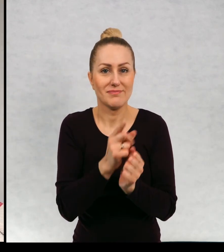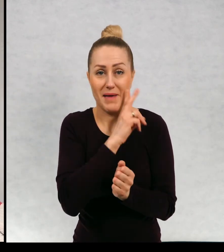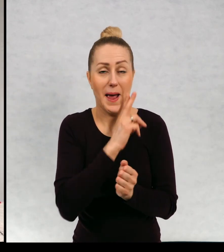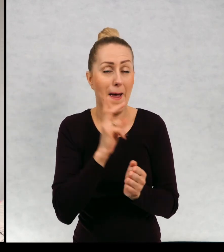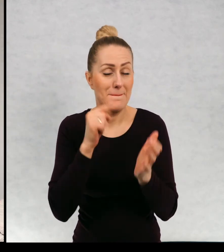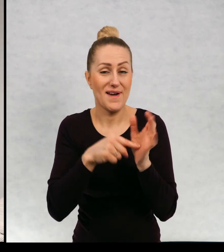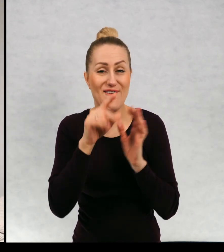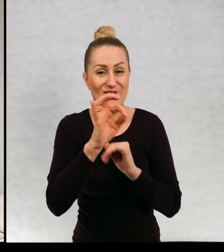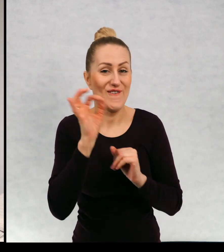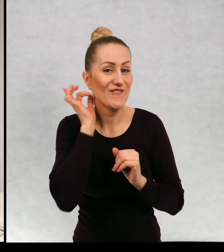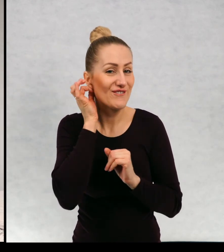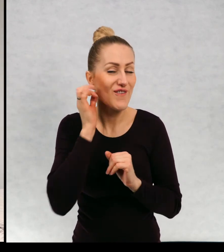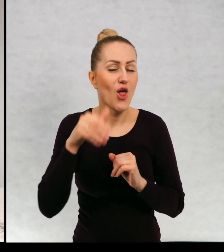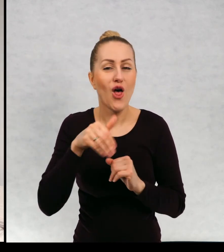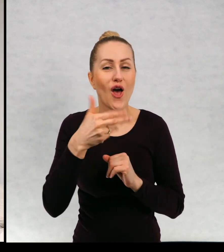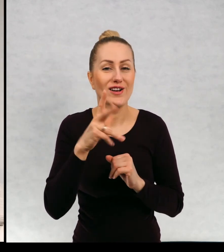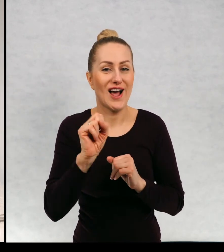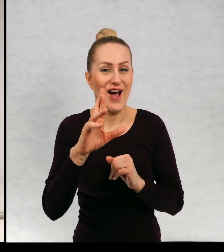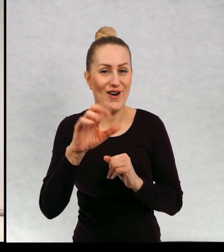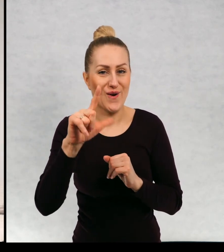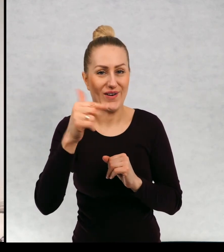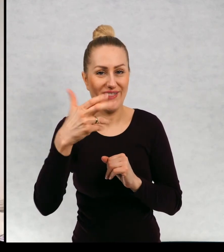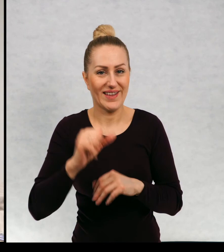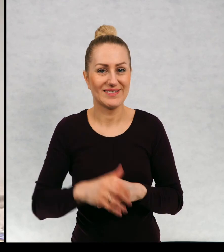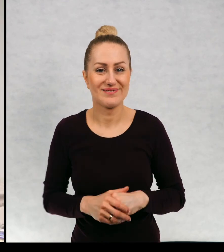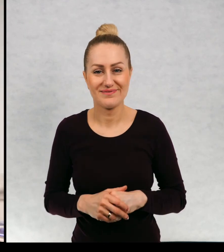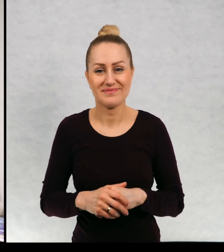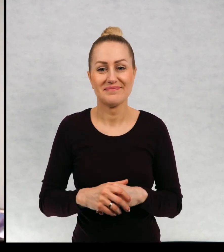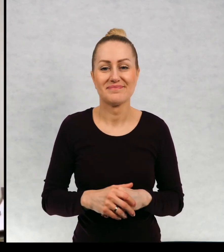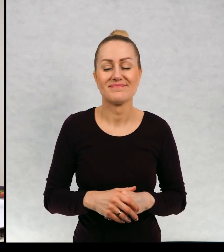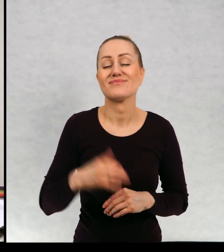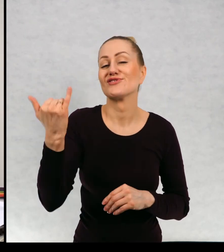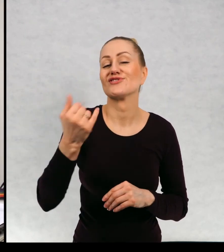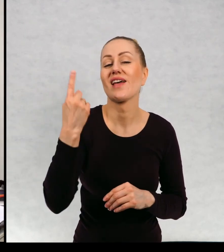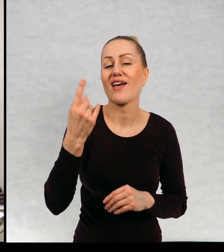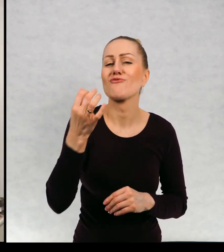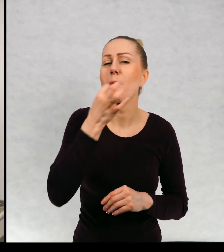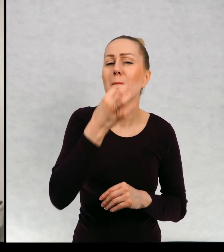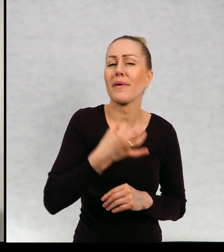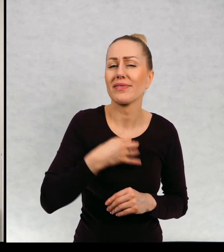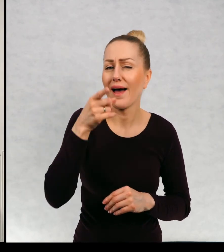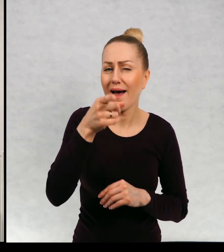zaginioną mamę duszki. Jest jeszcze jedno pytanie, które